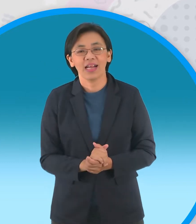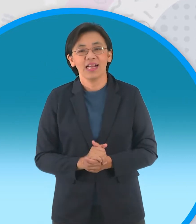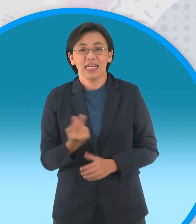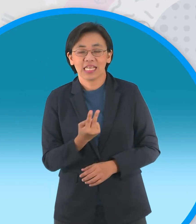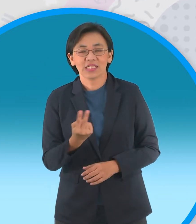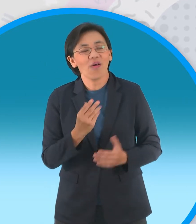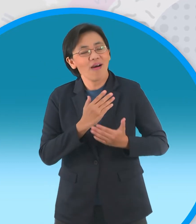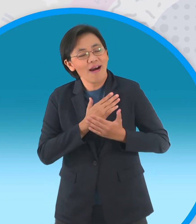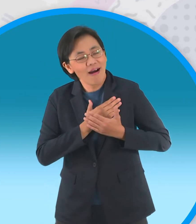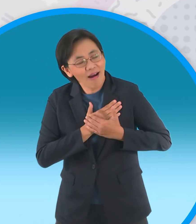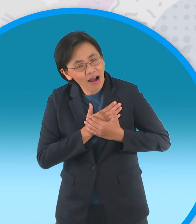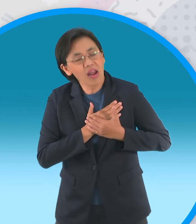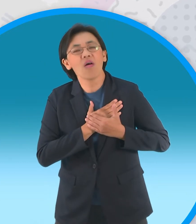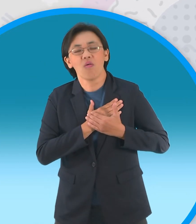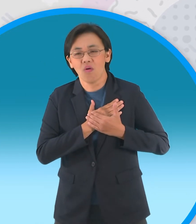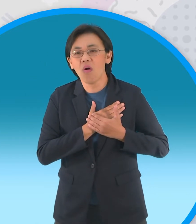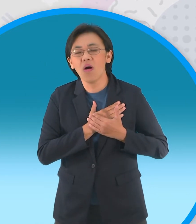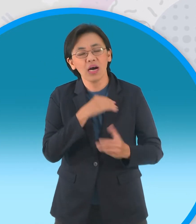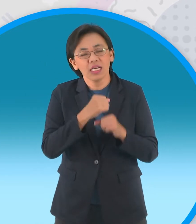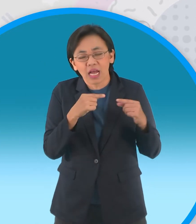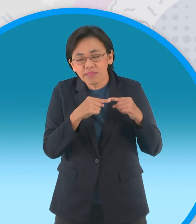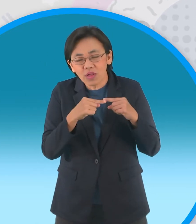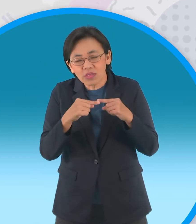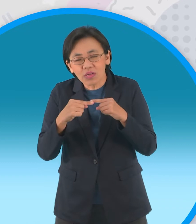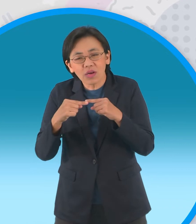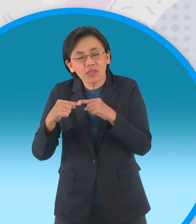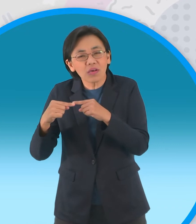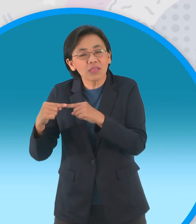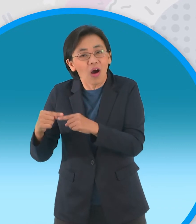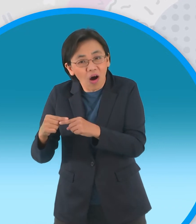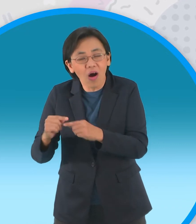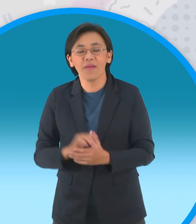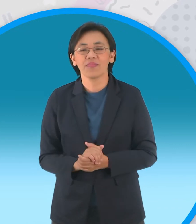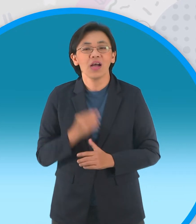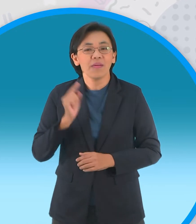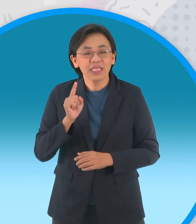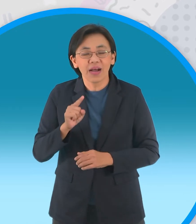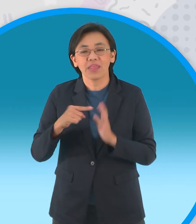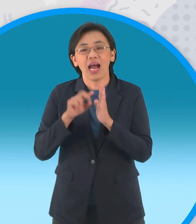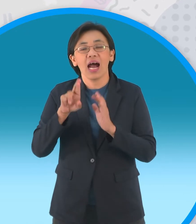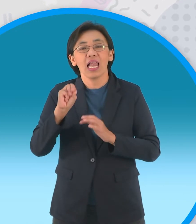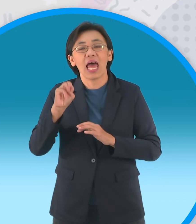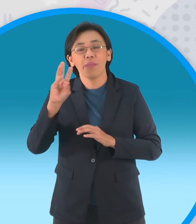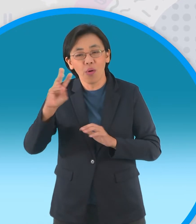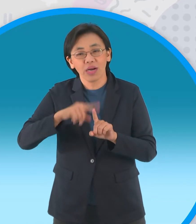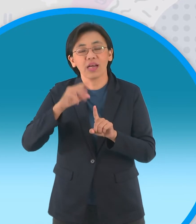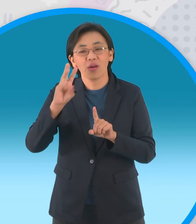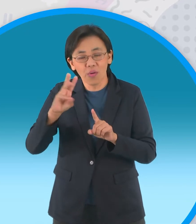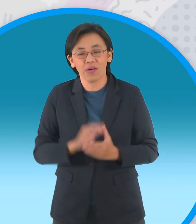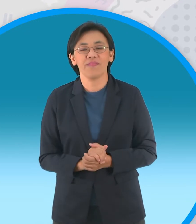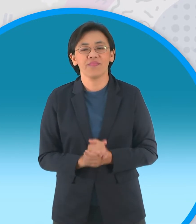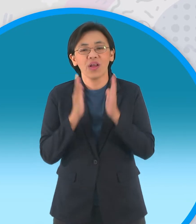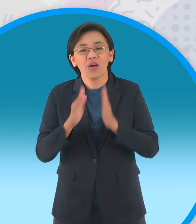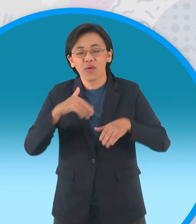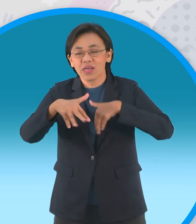ที่กระทำสืบทอดมาจนเป็นประเพณีทุกราม 6 ค่ำเดือน 6 ชาวบ้านที่ศรัทธาในความรัก